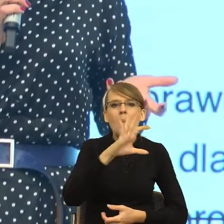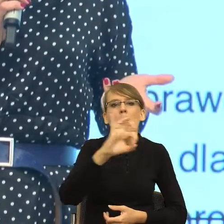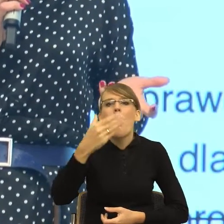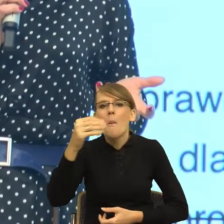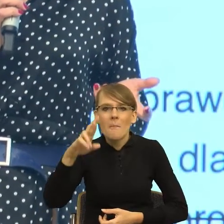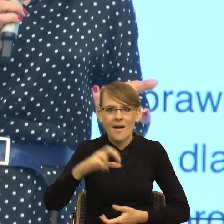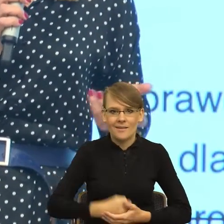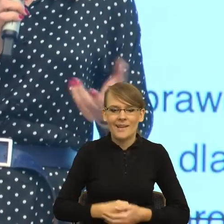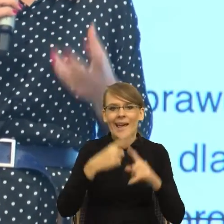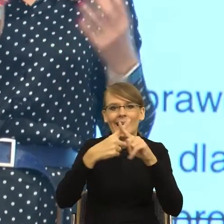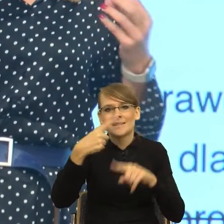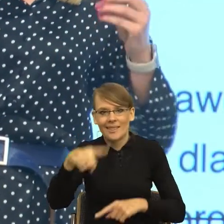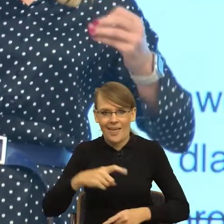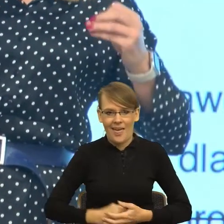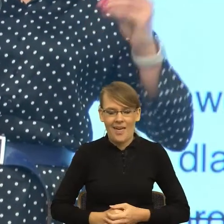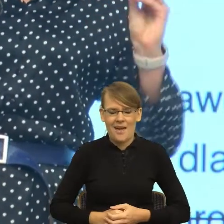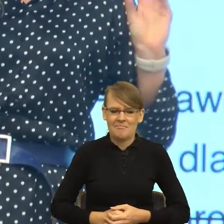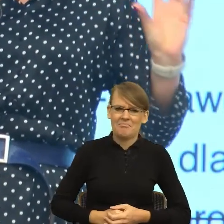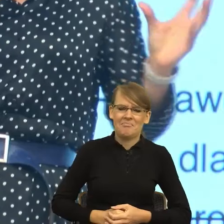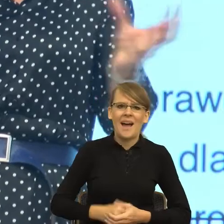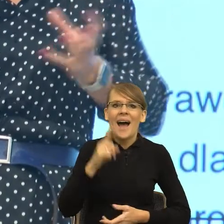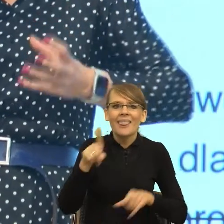ale równocześnie mają takie konstrukcje gramatyczne,